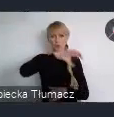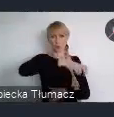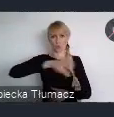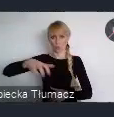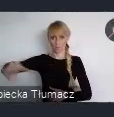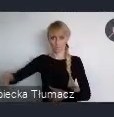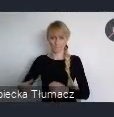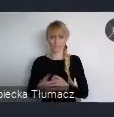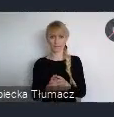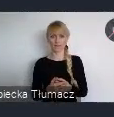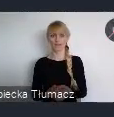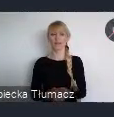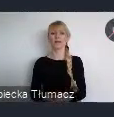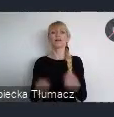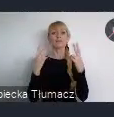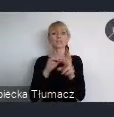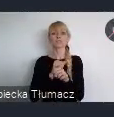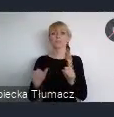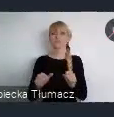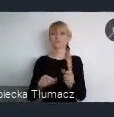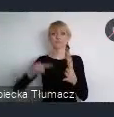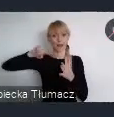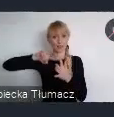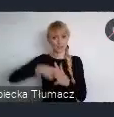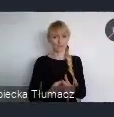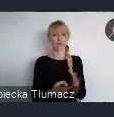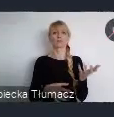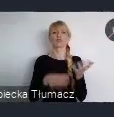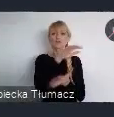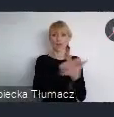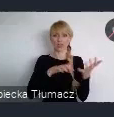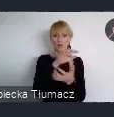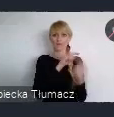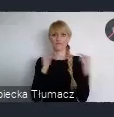jest zarejestrowanie się do udziału w Światowym Forum Miejskim edycja 11.